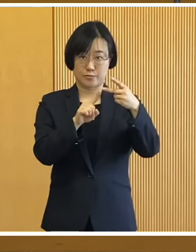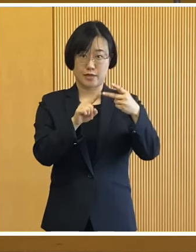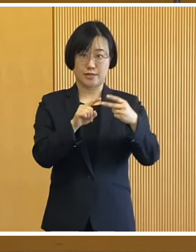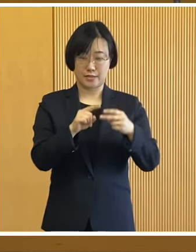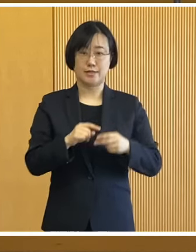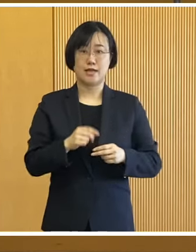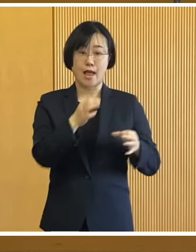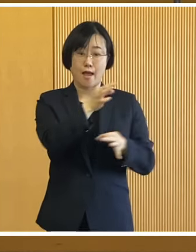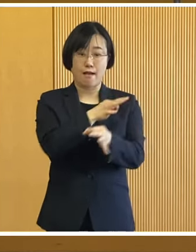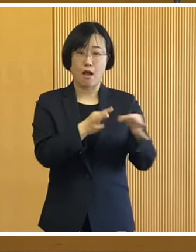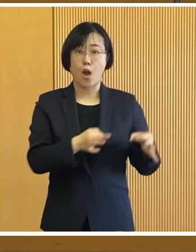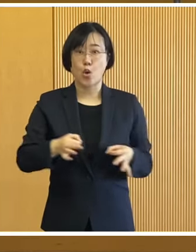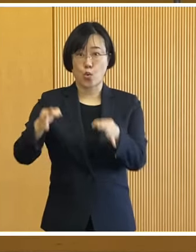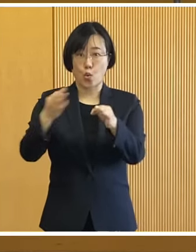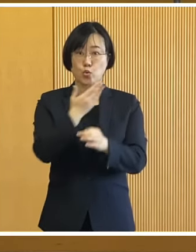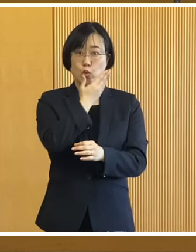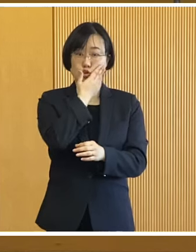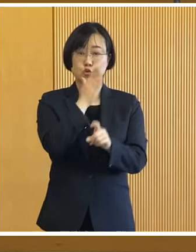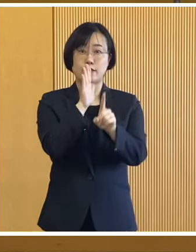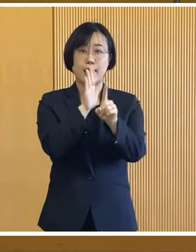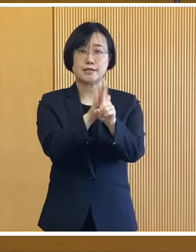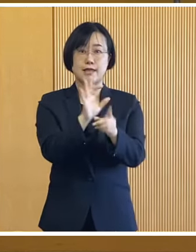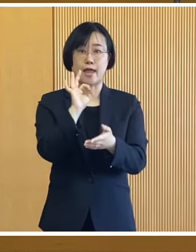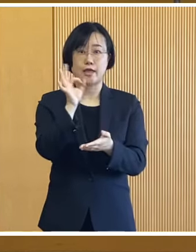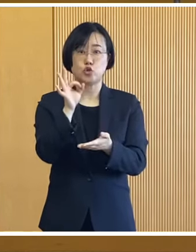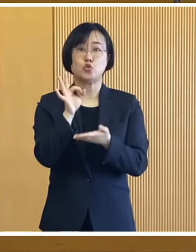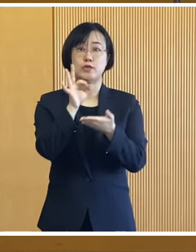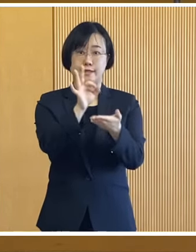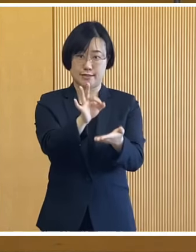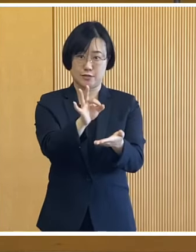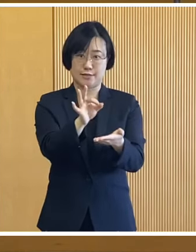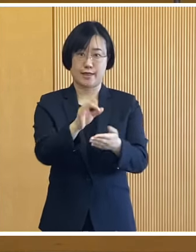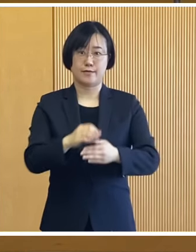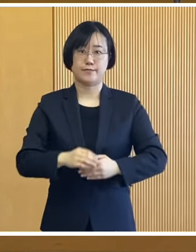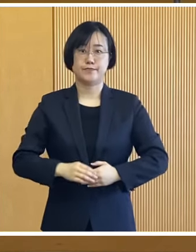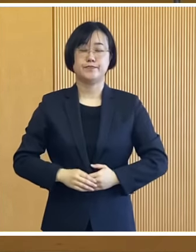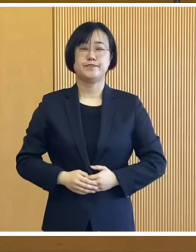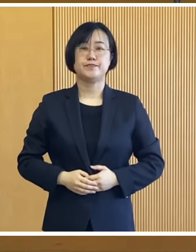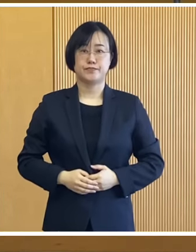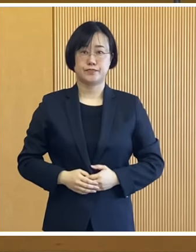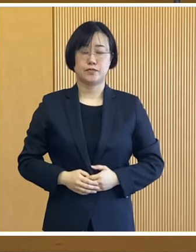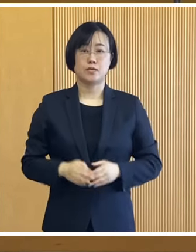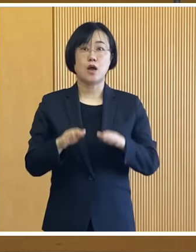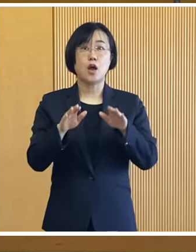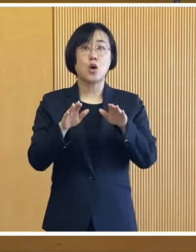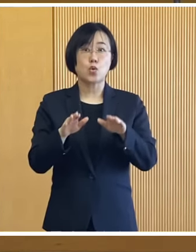次に価格高騰重点支援給付金 についてであります